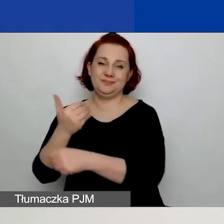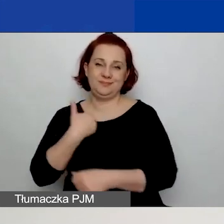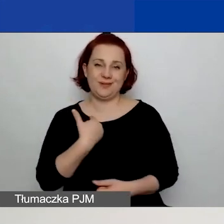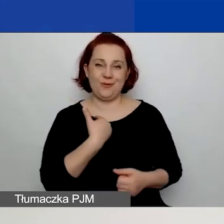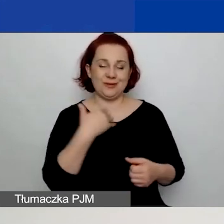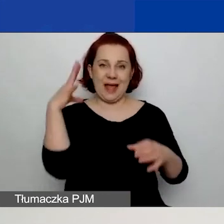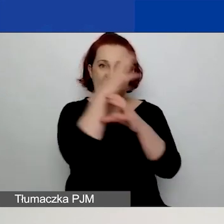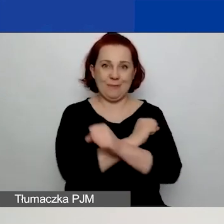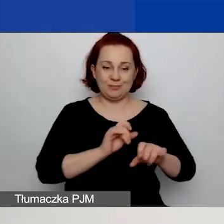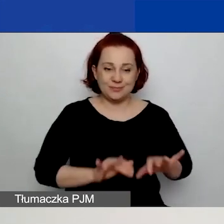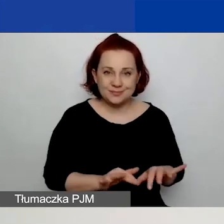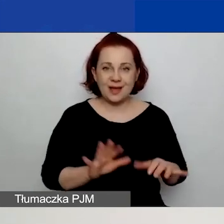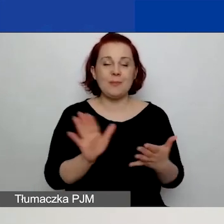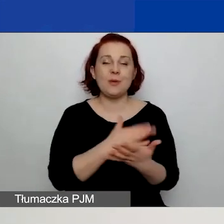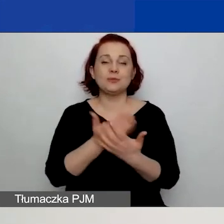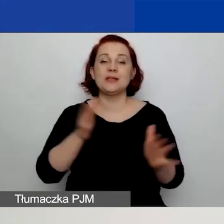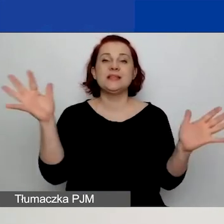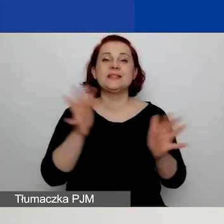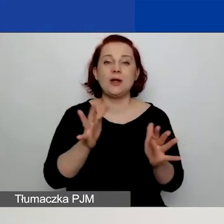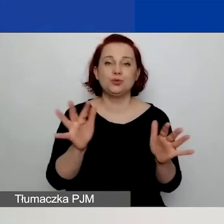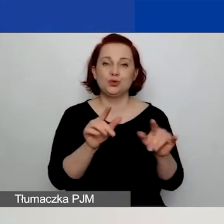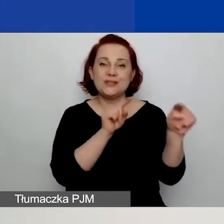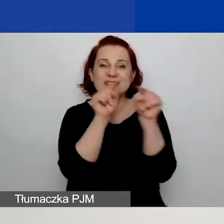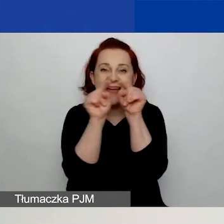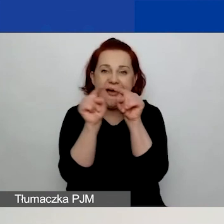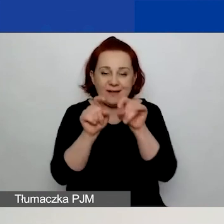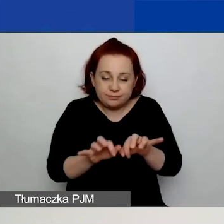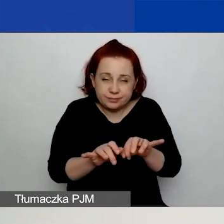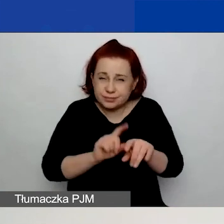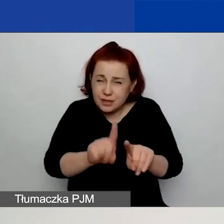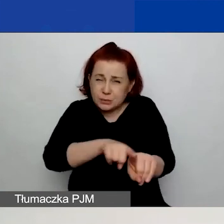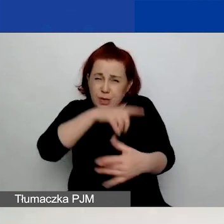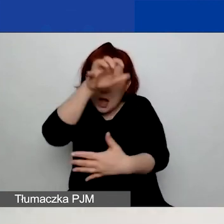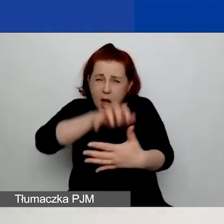w których przekroczyliście limit znaków, mogą to być też pola, które są nieprawidłowo wypełnione.